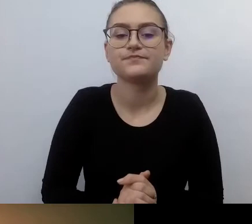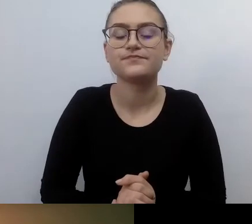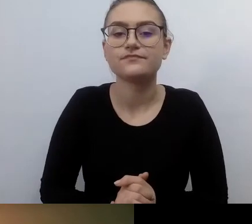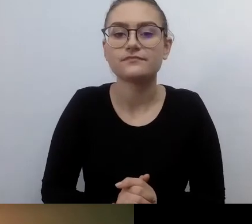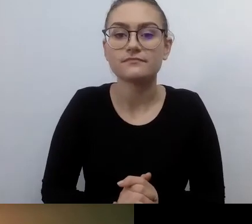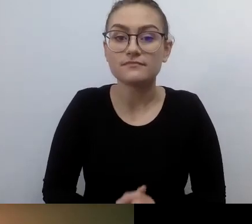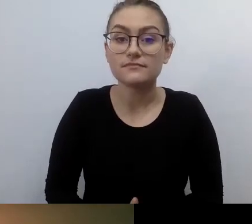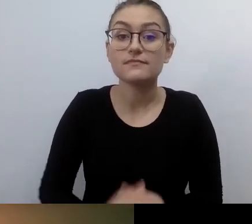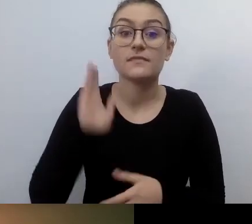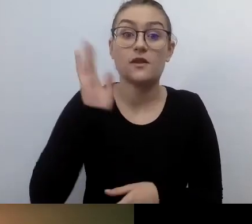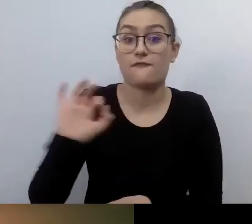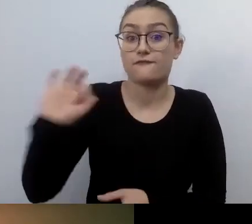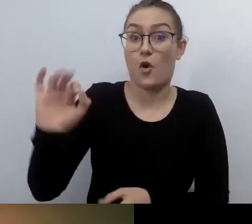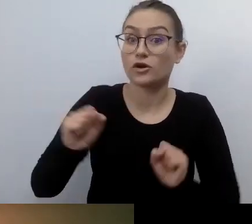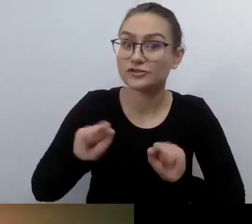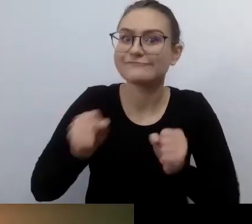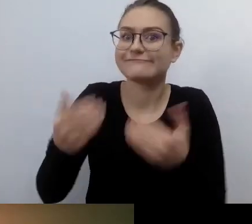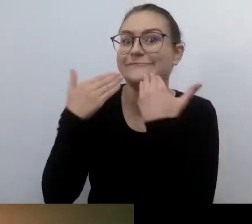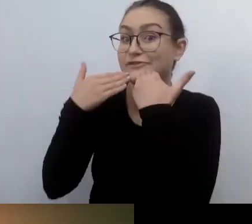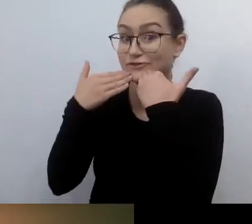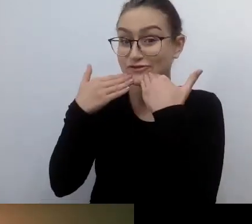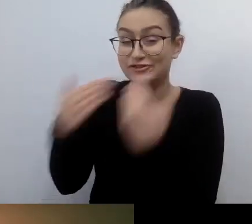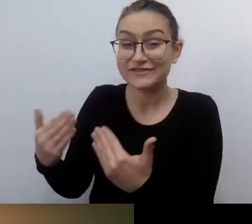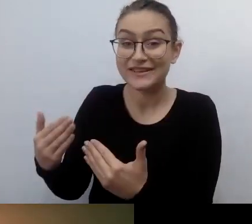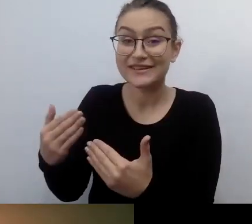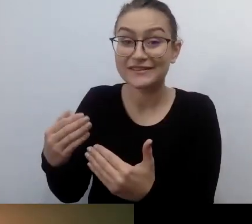że uchwalono prawo gwarantujące miejsca postojowe